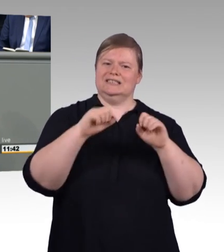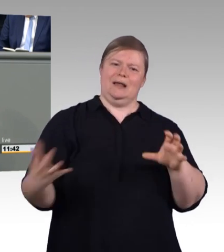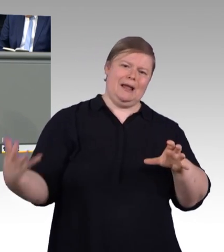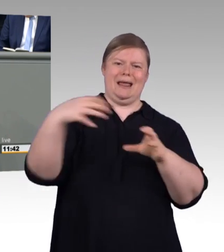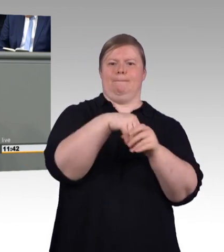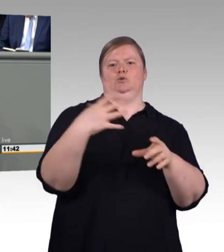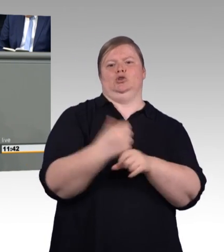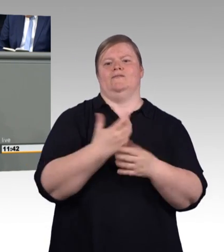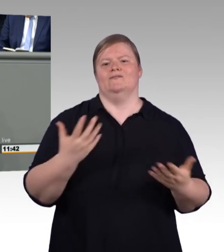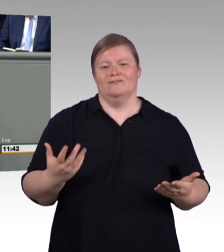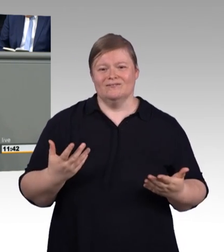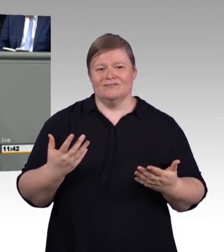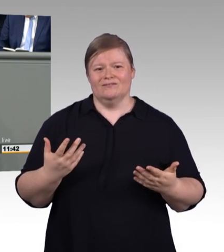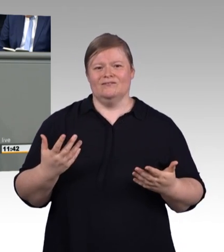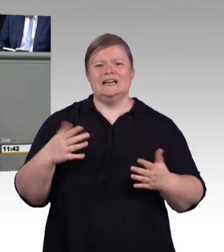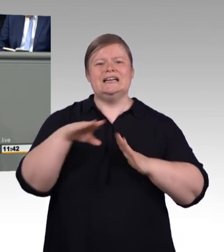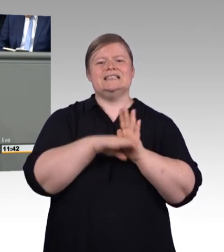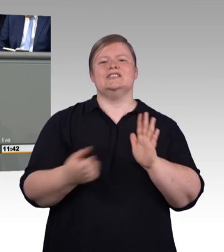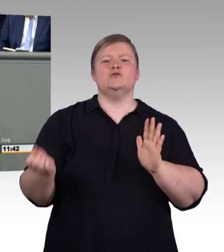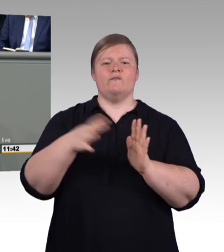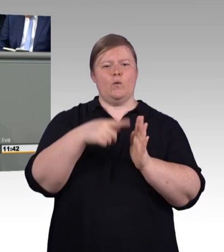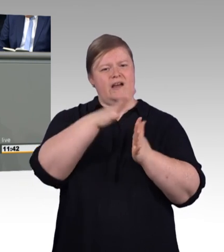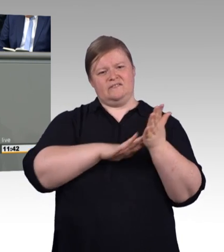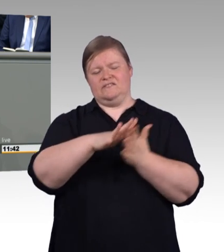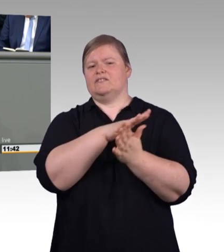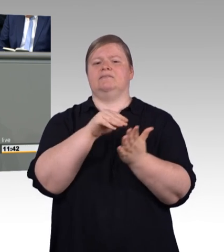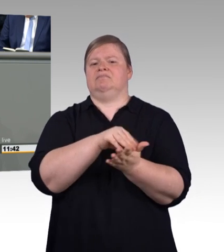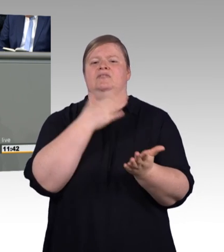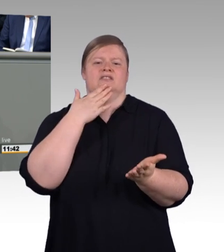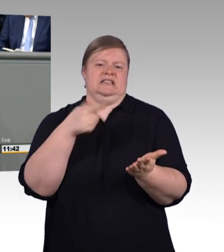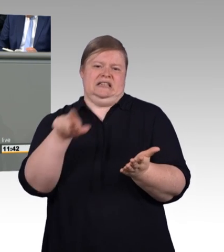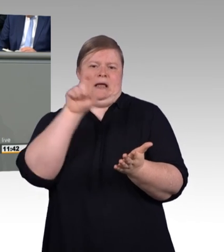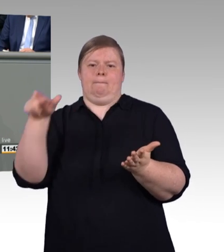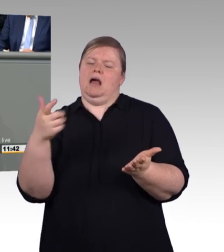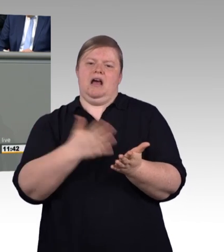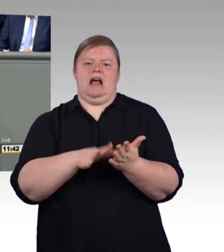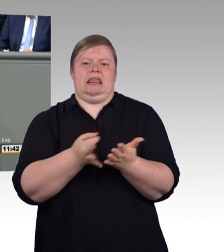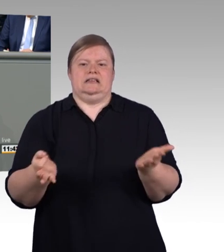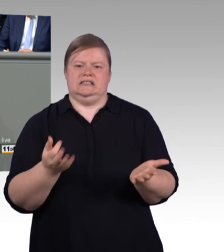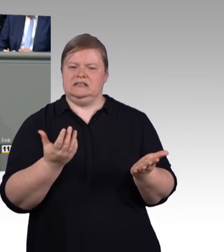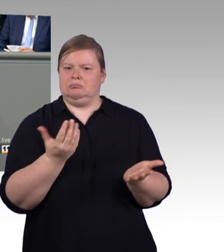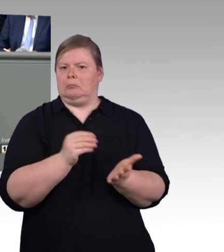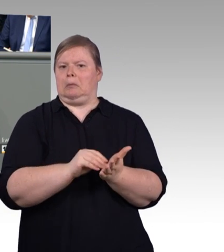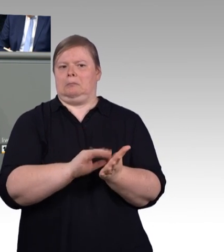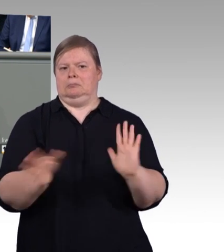und wollen eine Art Pseudoakademisierung der beruflichen Bildung. Das ist überflüssig, das brauchen wir nicht.